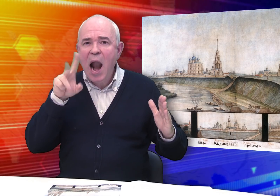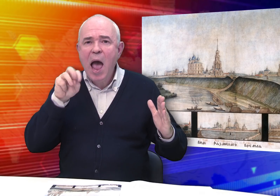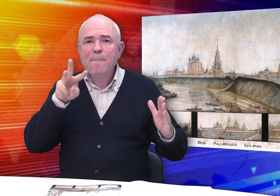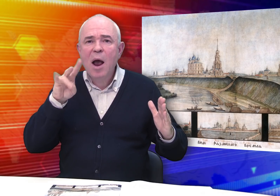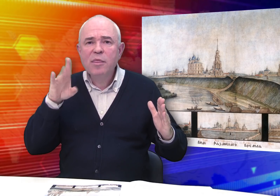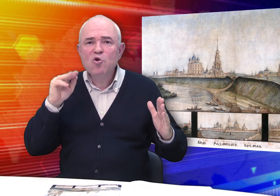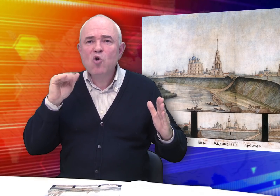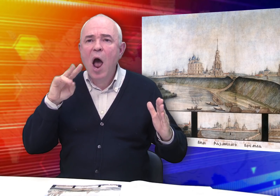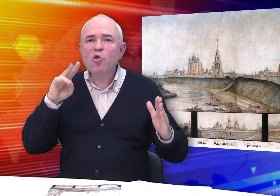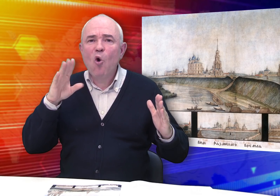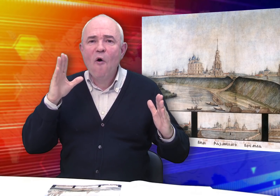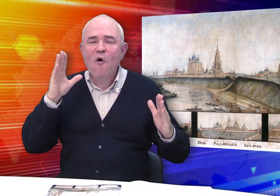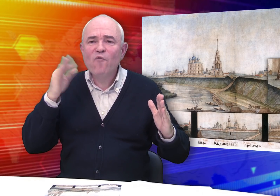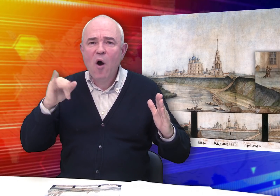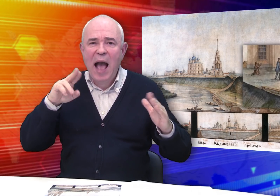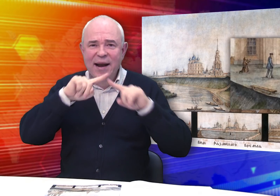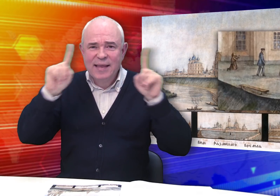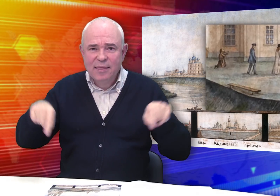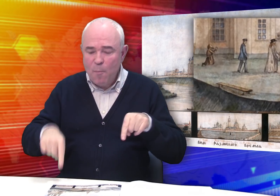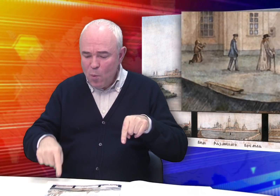Здесь появляются элементы жанровой картины: